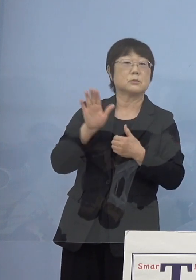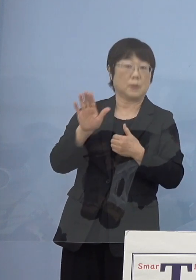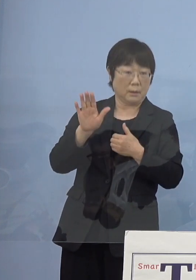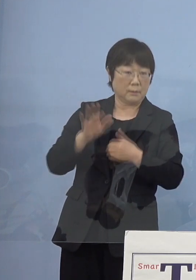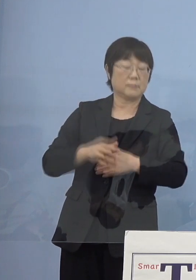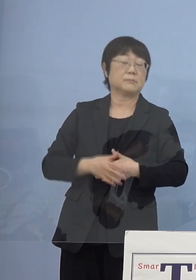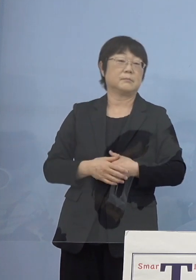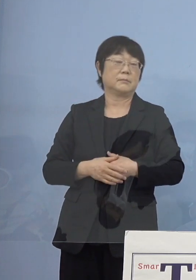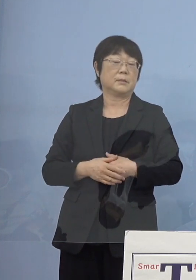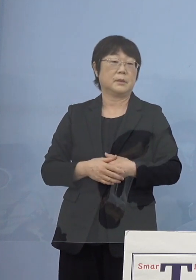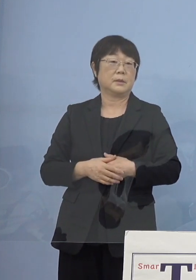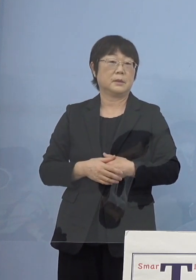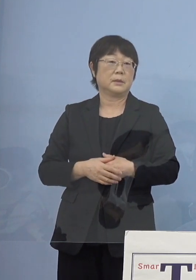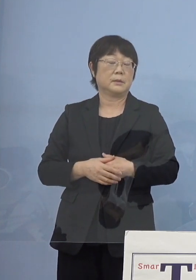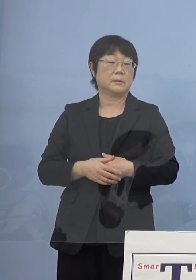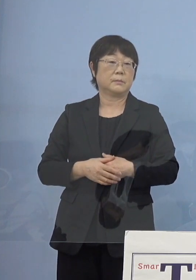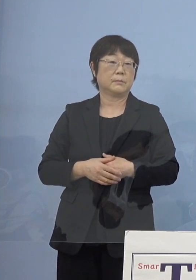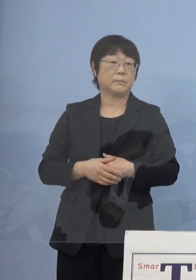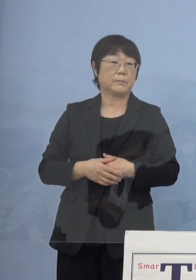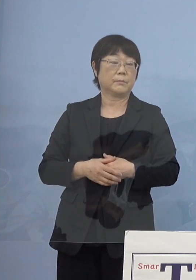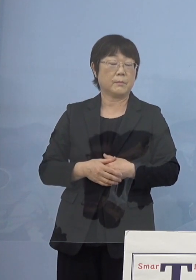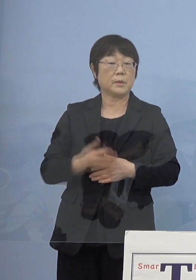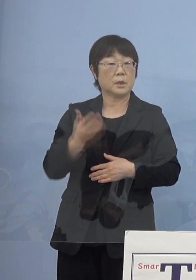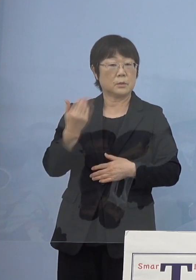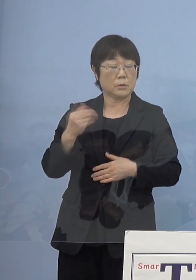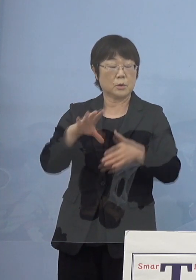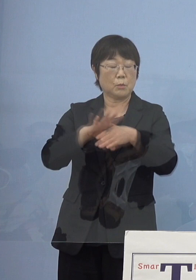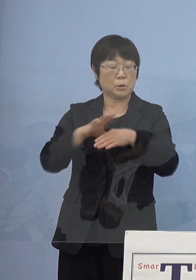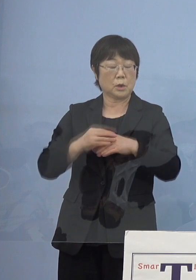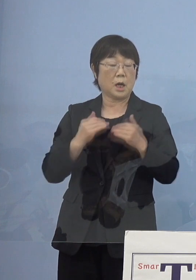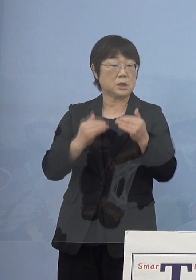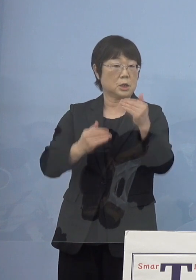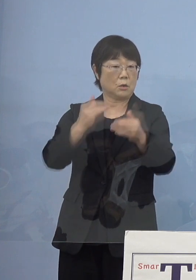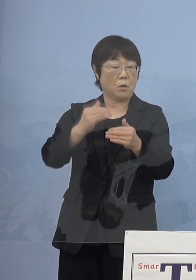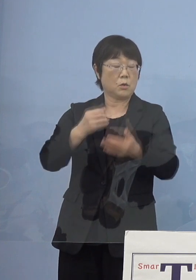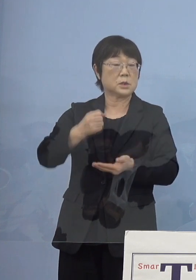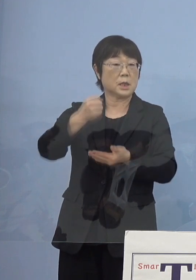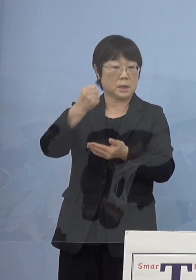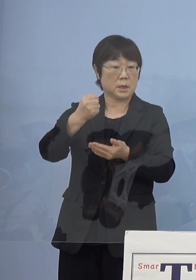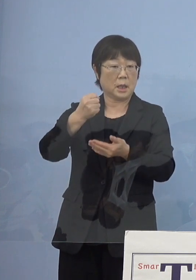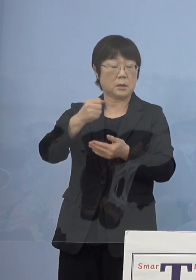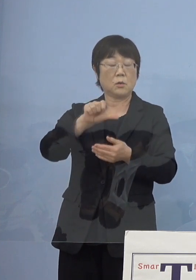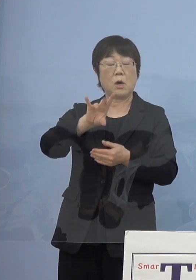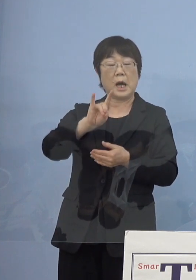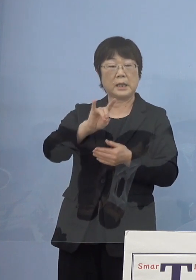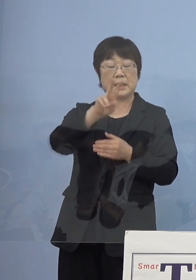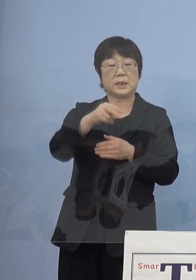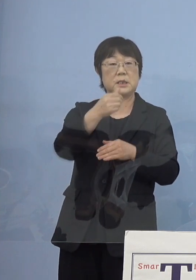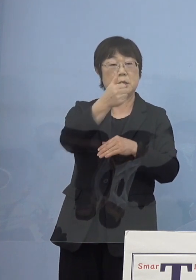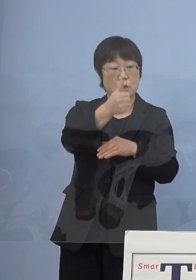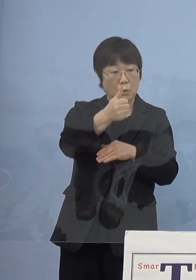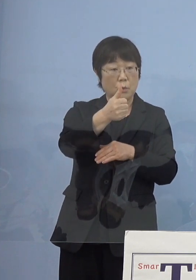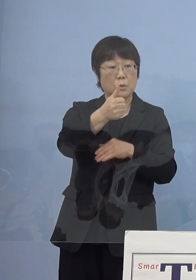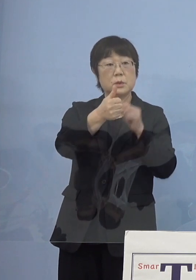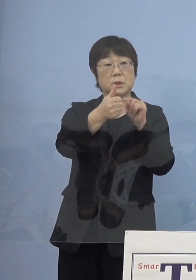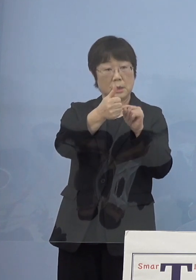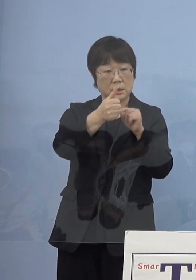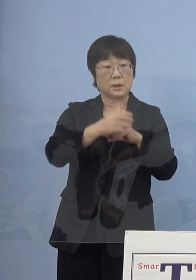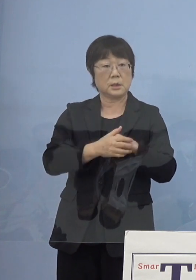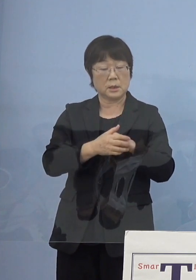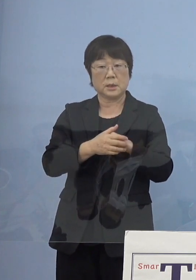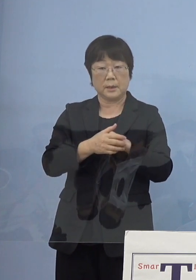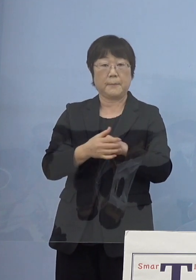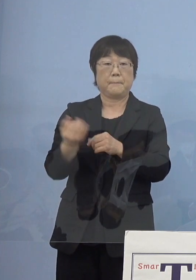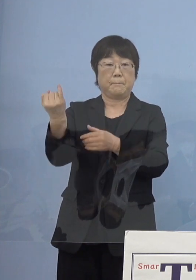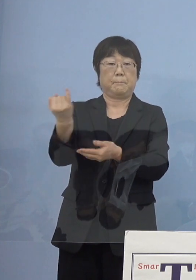実際には当時の文化振興財団の 安芸理事長さんに最初なっていただいたんですが